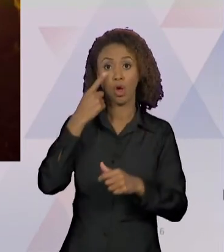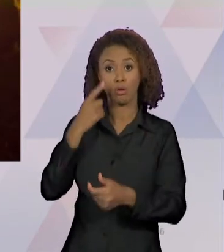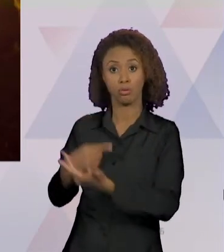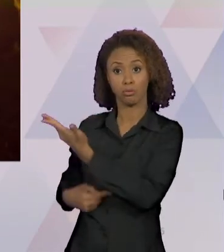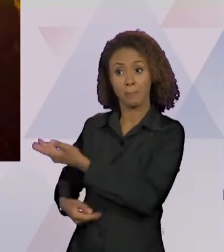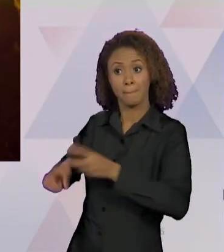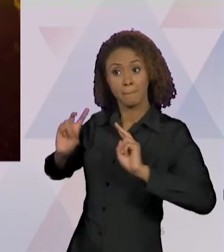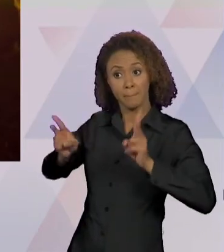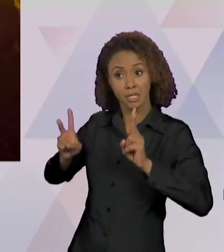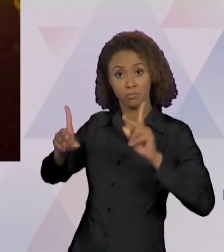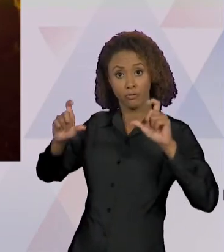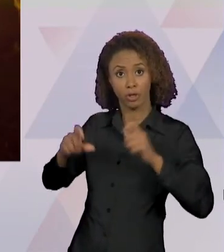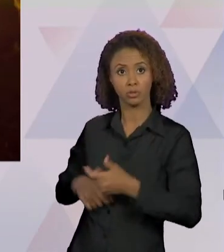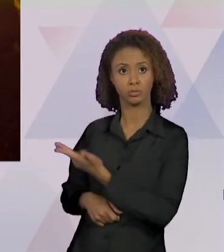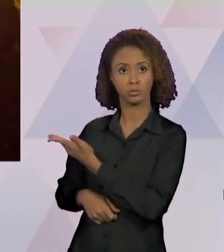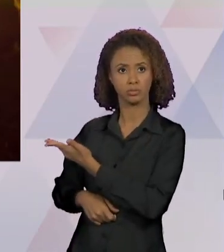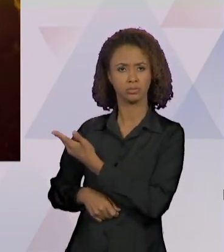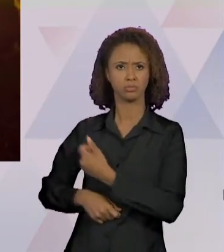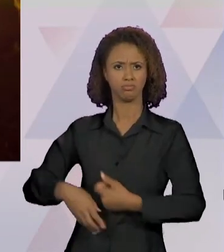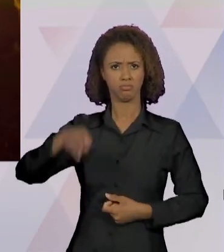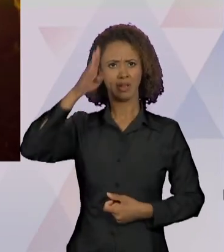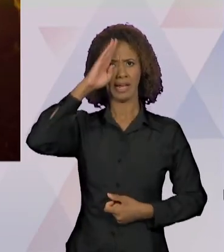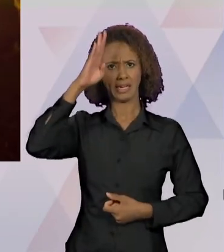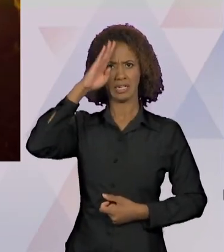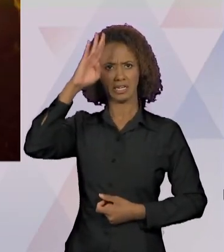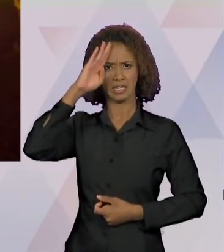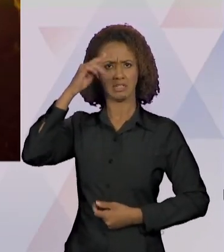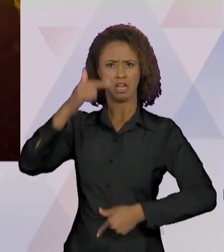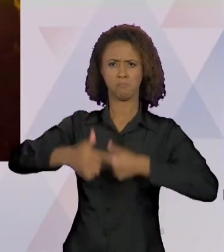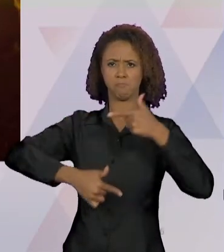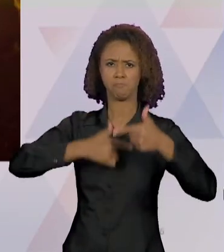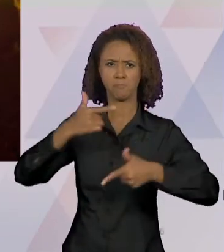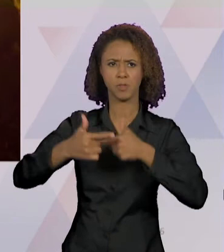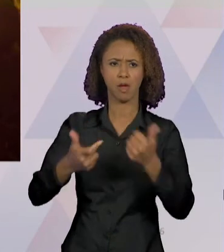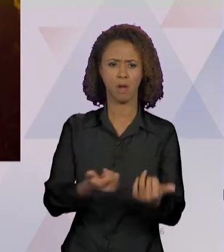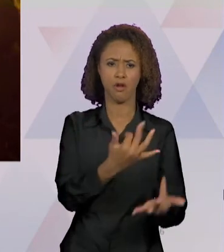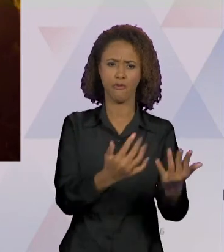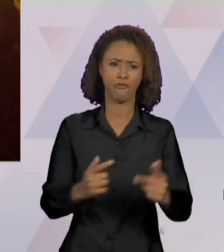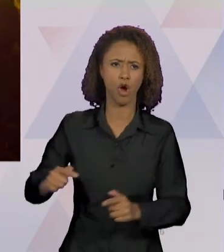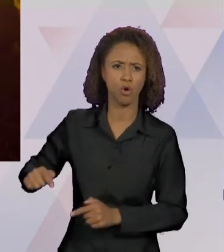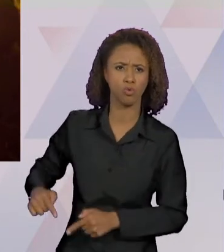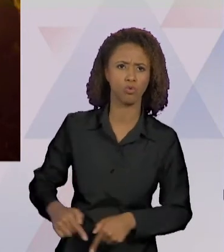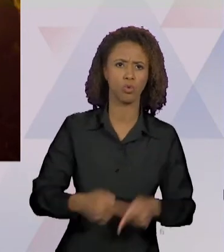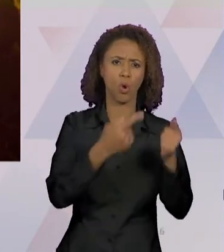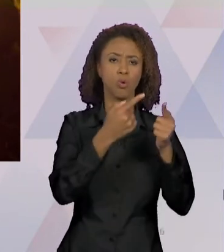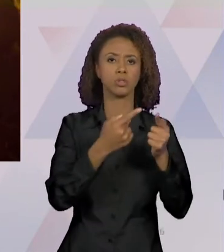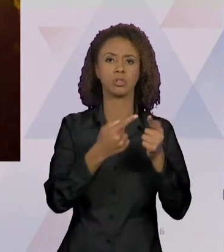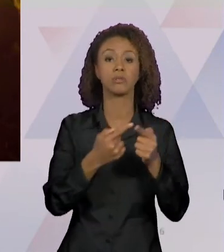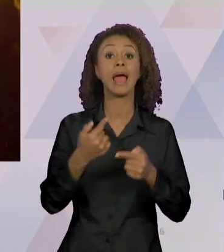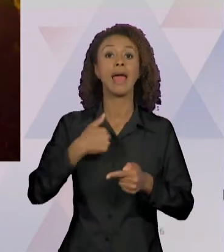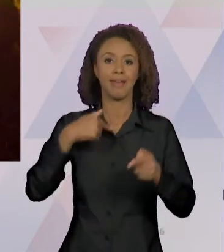EXÉRCITO TRABALHAM NO COMBATE AO FOGO NO PARÁ". EU FIZ A PESQUISA PARA ESCOLHER QUAL FOTO TRAZER